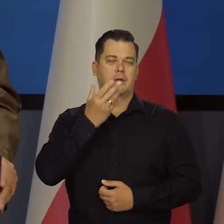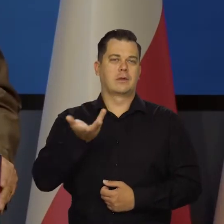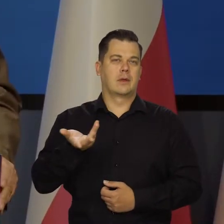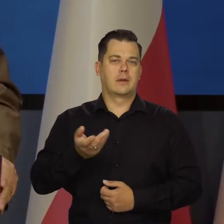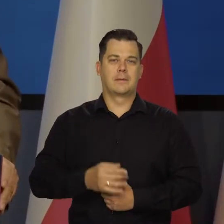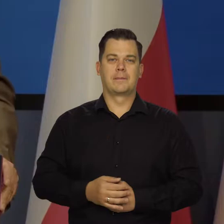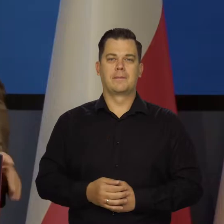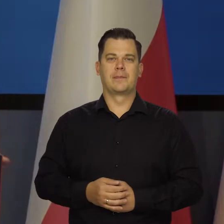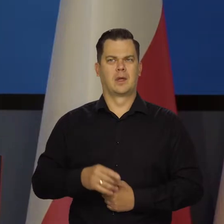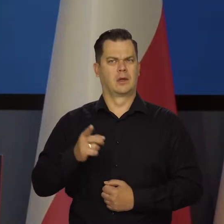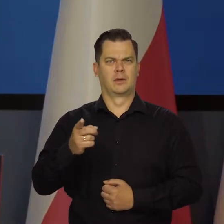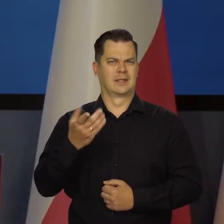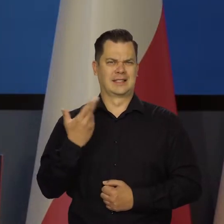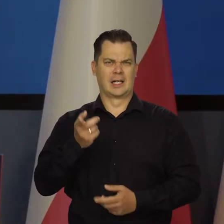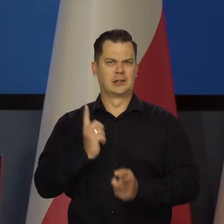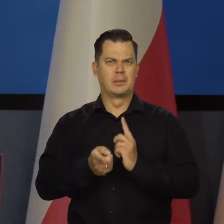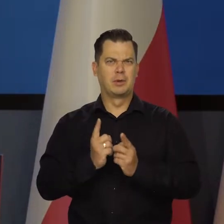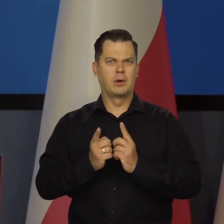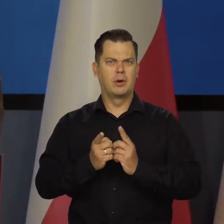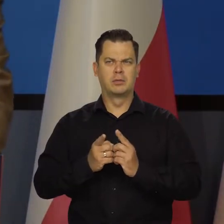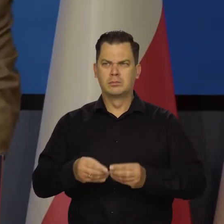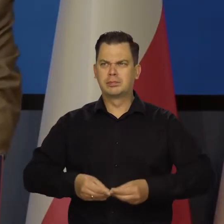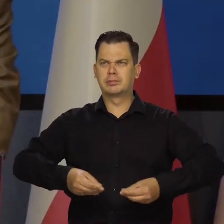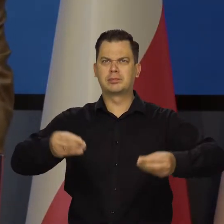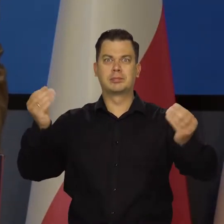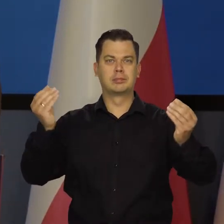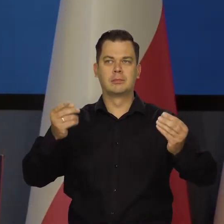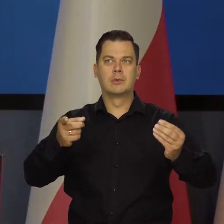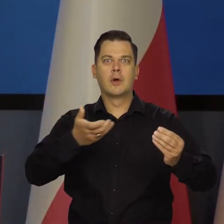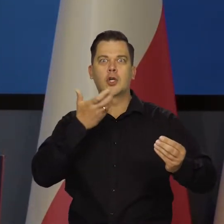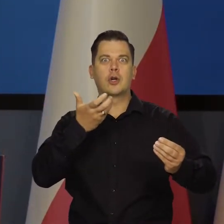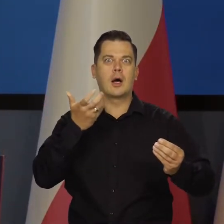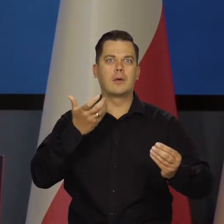jak się bardzo rozpędziliśmy. Wszystko się rozgrzało po pandemii.